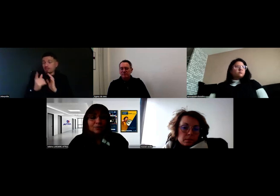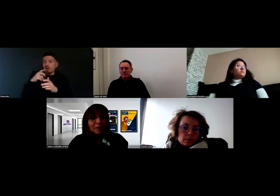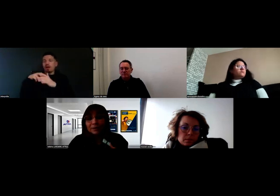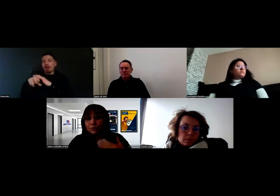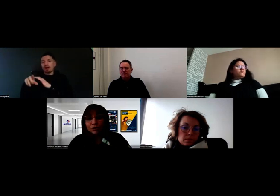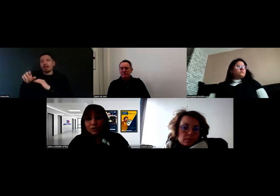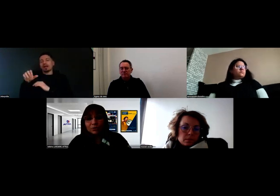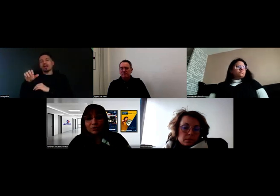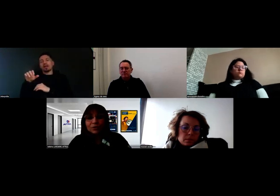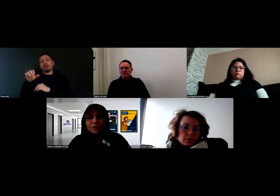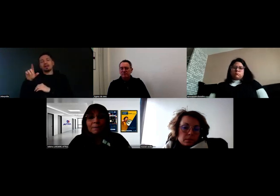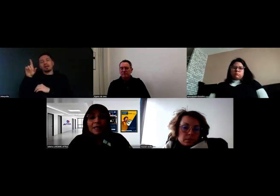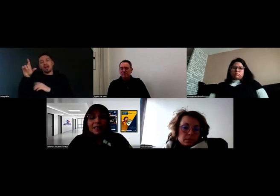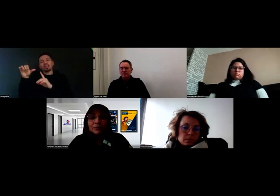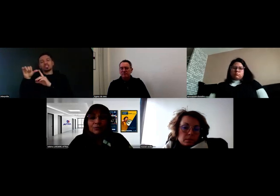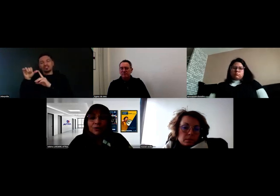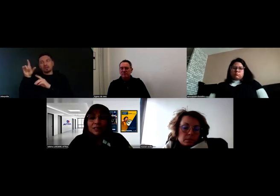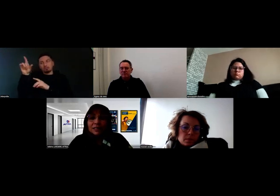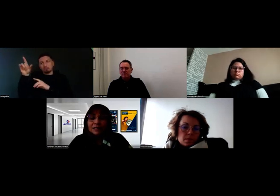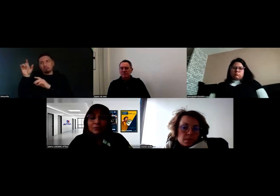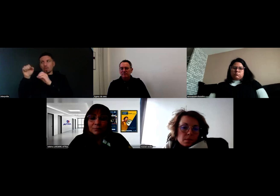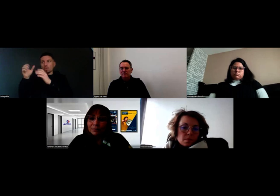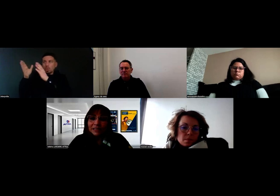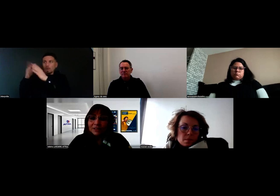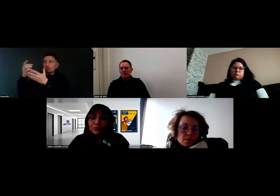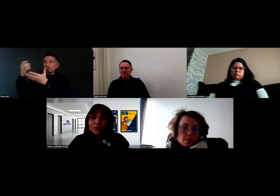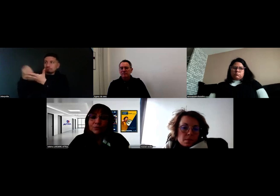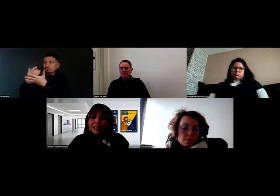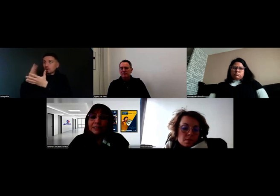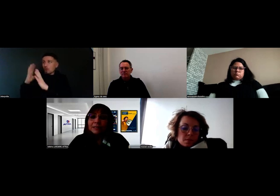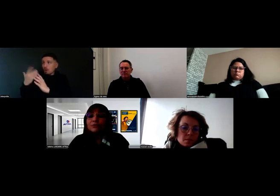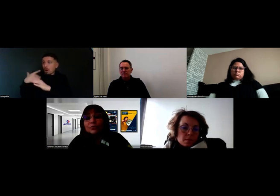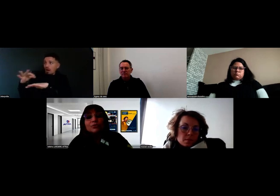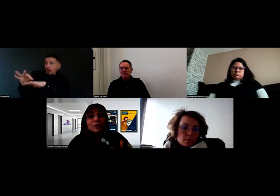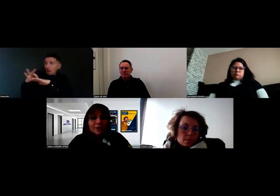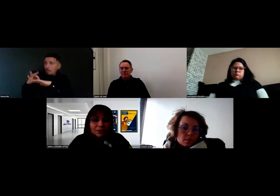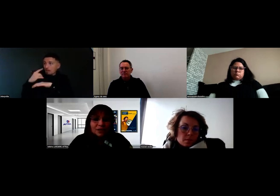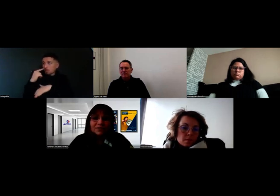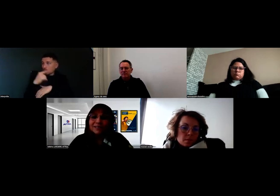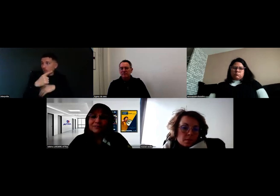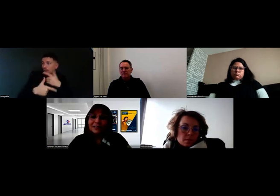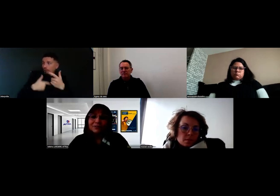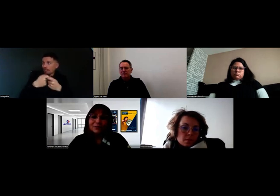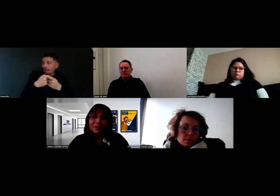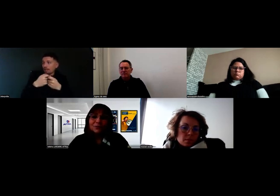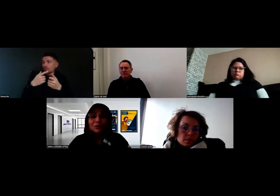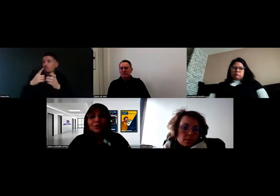qui va pouvoir nous renseigner, nous accompagner, voire de nous réorienter vers un référent de parcours,